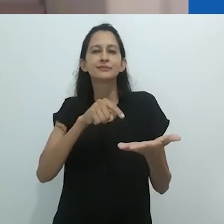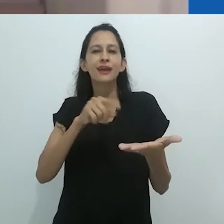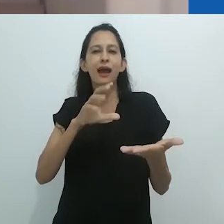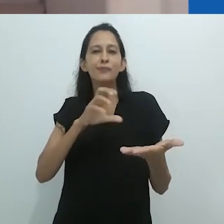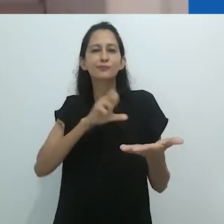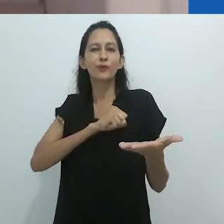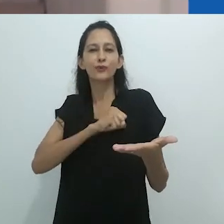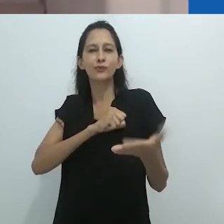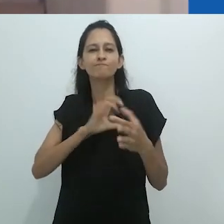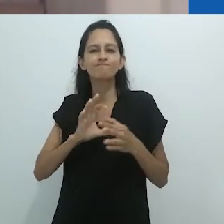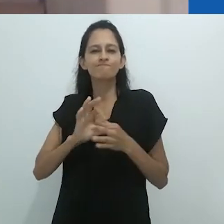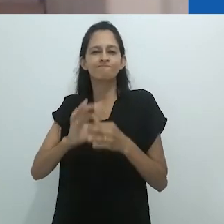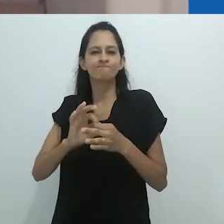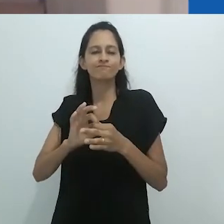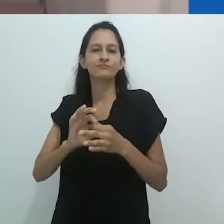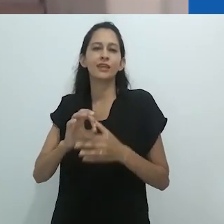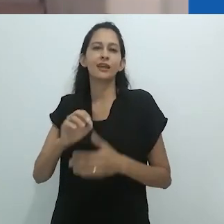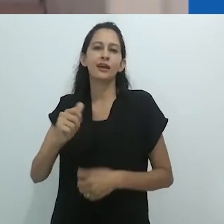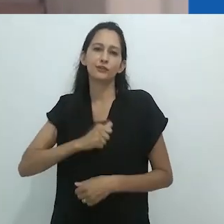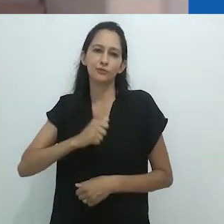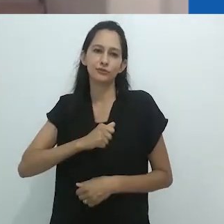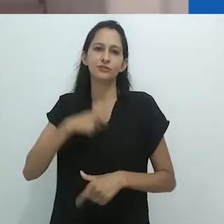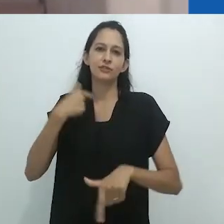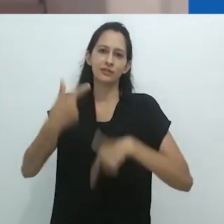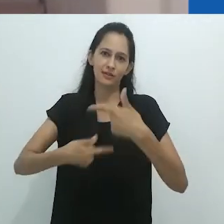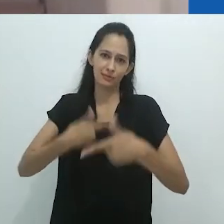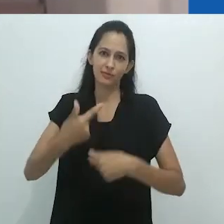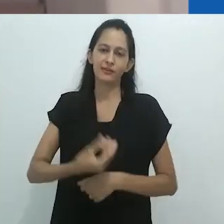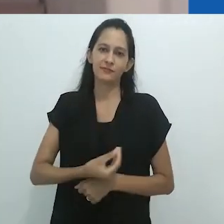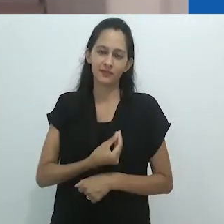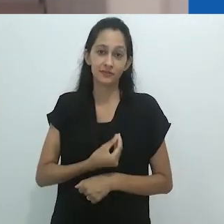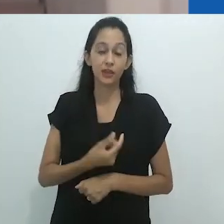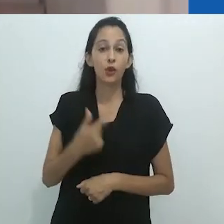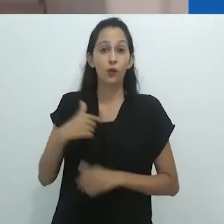Concordo com George Marcus, em comentário recente sobre a obra de Taussig,